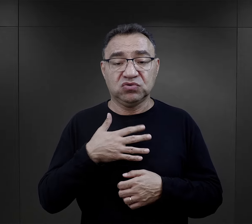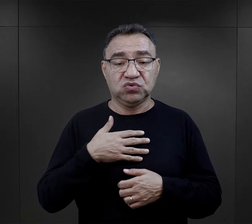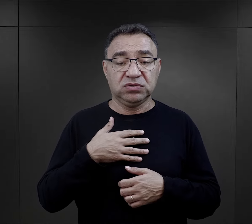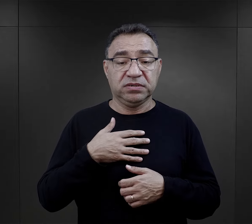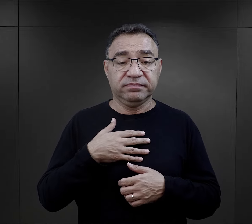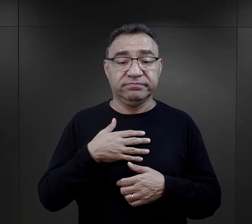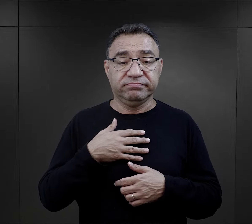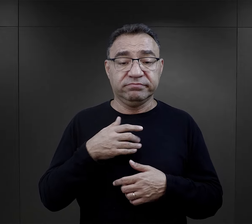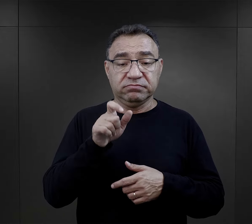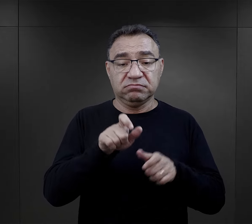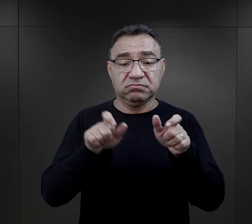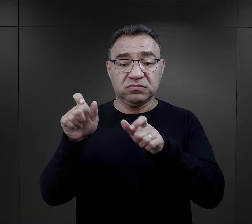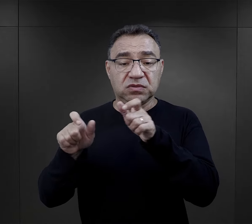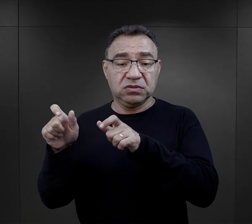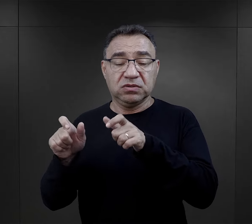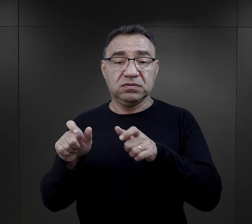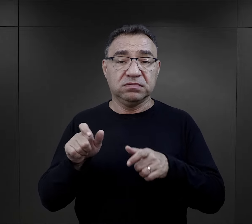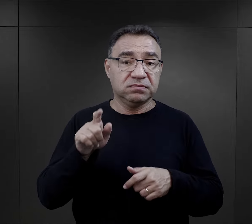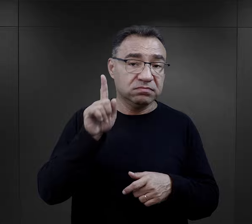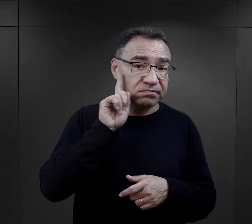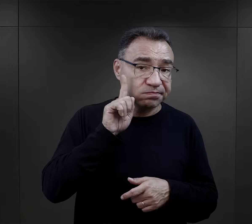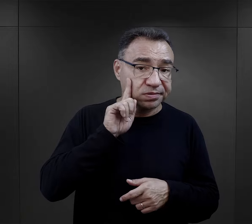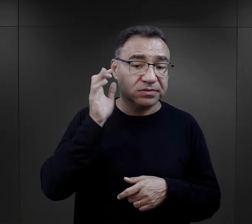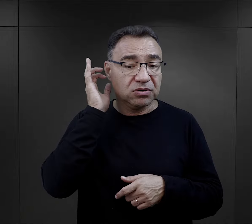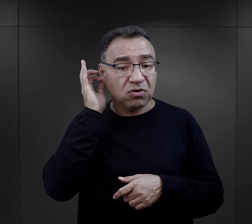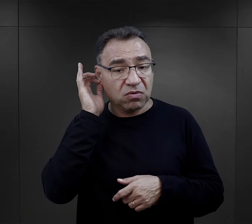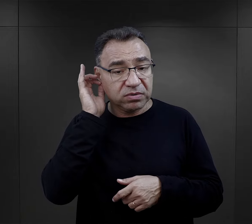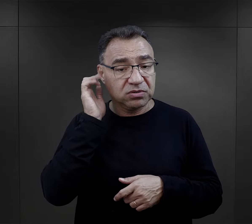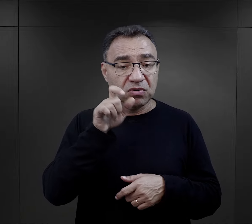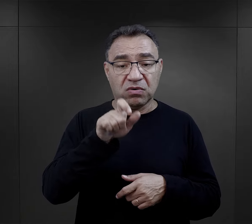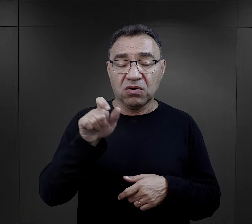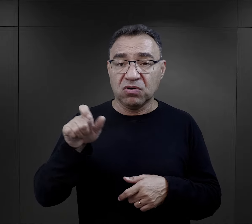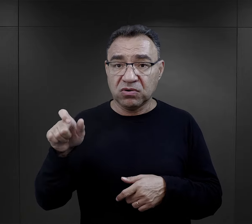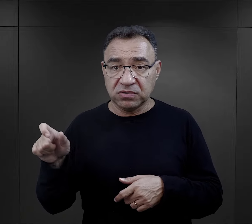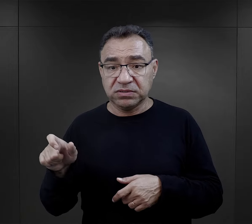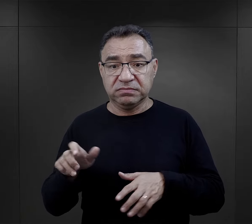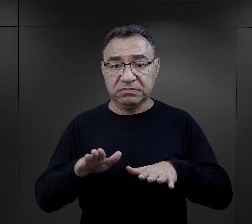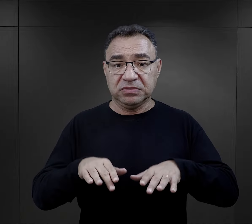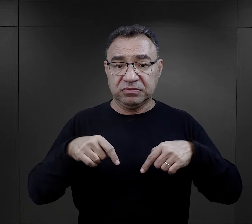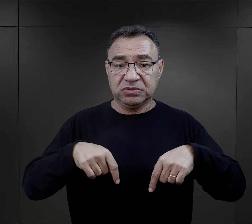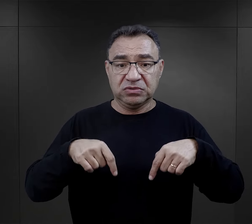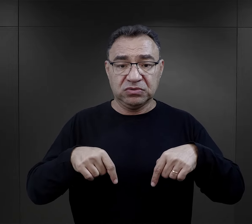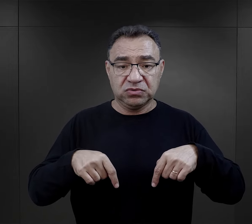powoduje, że więźniarki czy więźniowie czy w ogóle osoba osadzona